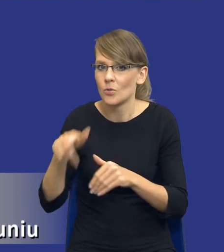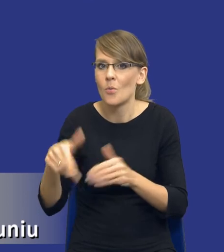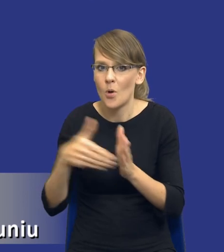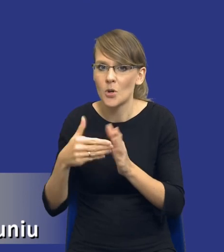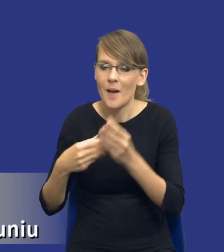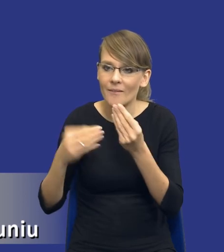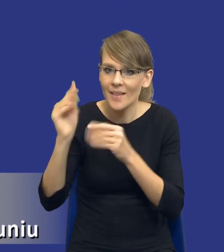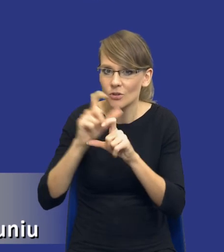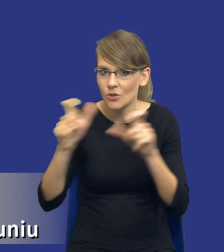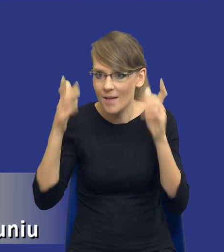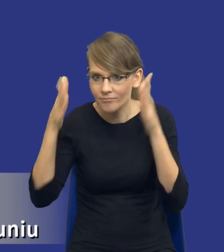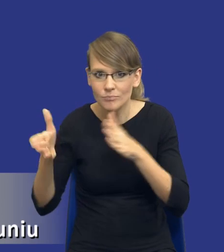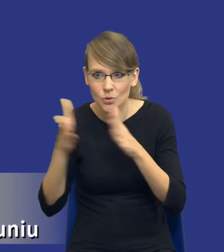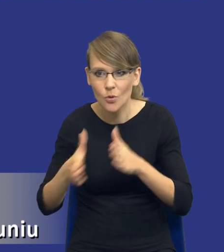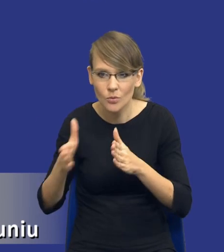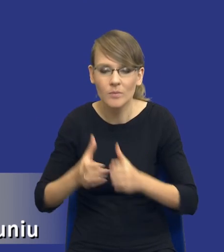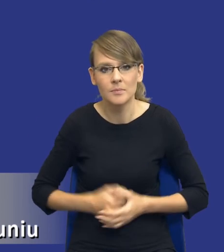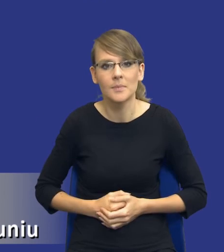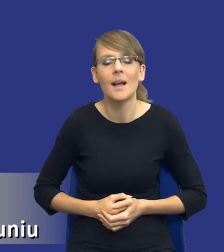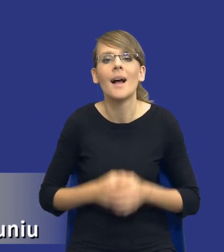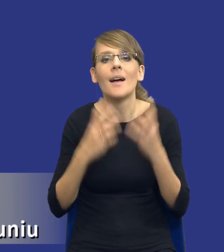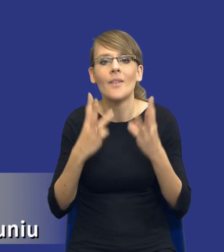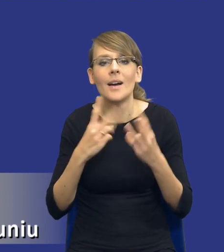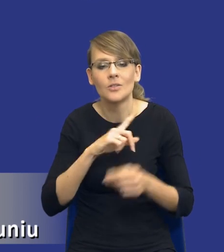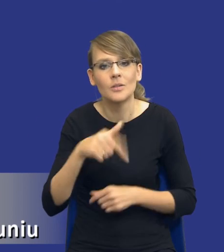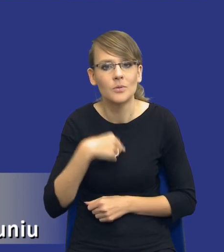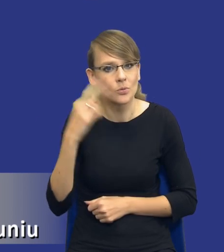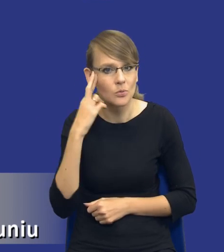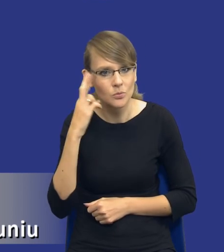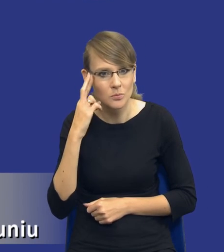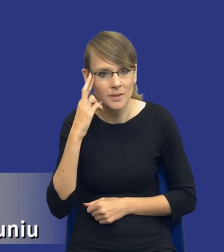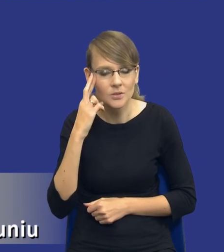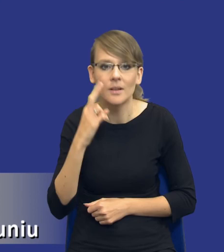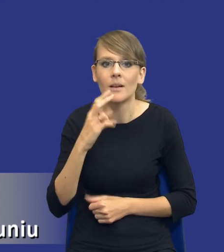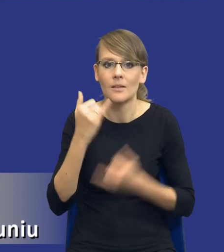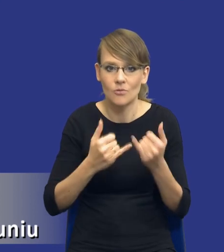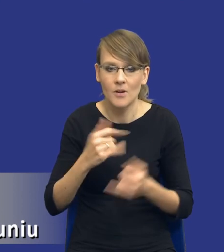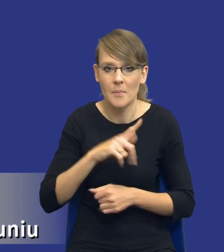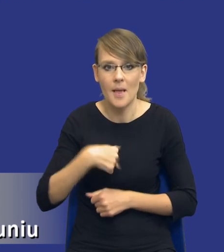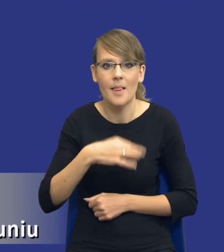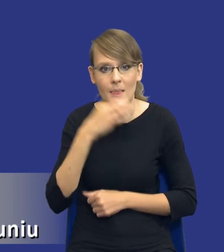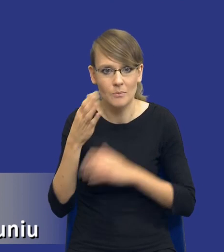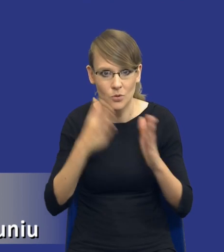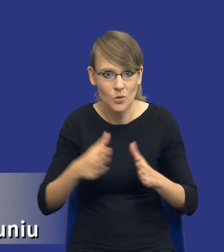To co jest istotne, drodzy Państwo, to jest chyba to, żebyśmy zrozumieli, że im lepiej przygotujemy analizę potrzeb i wymagań,